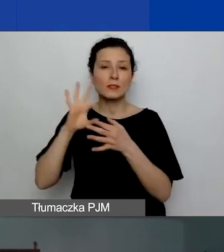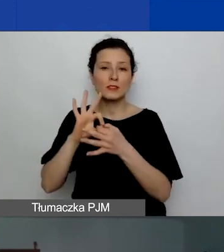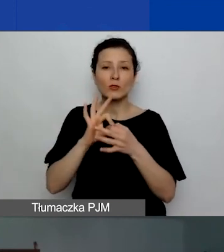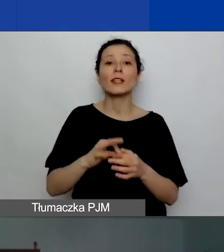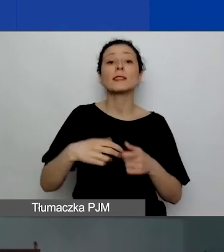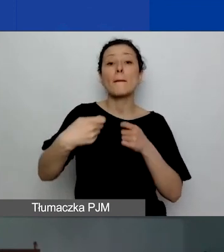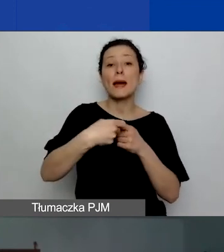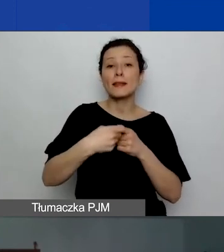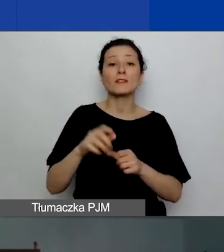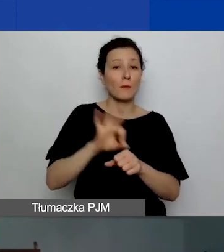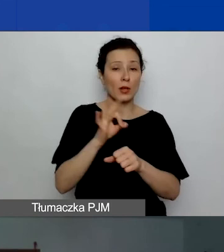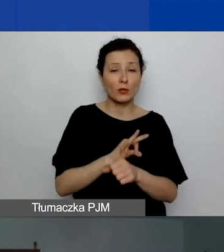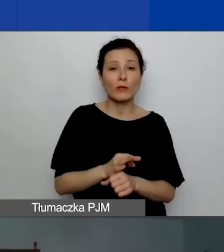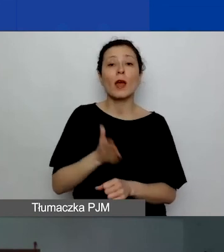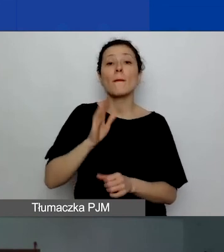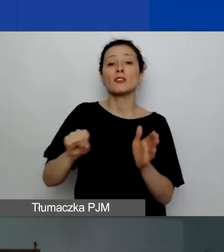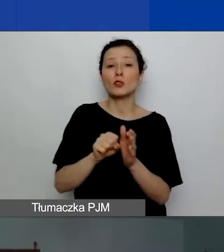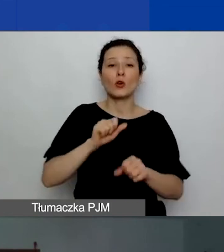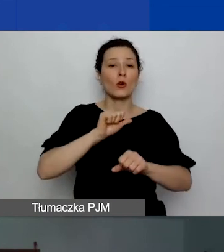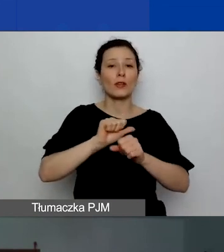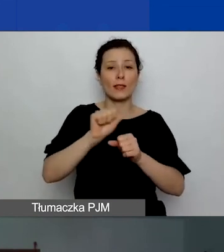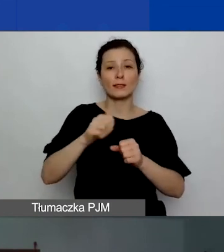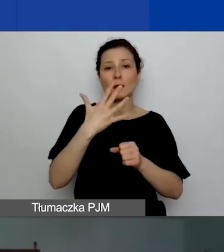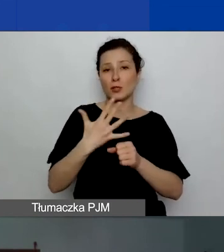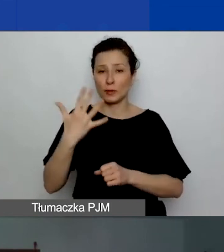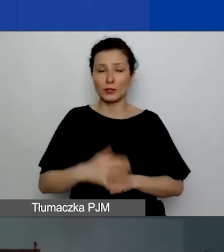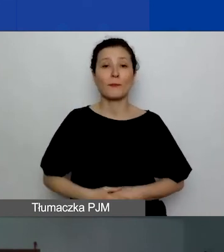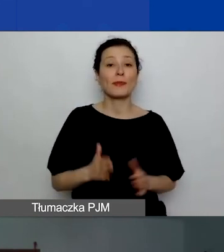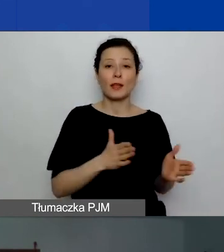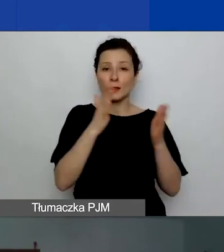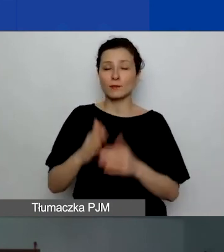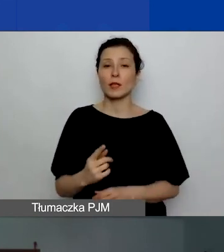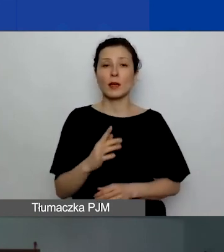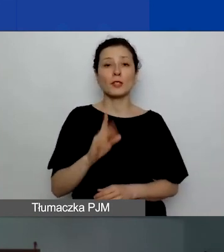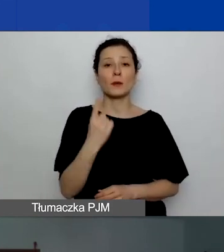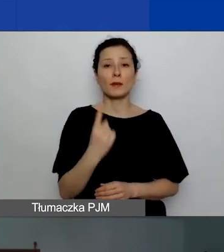potrwa do 11.55. Następnie będzie pierwsza sesja pytań i odpowiedzi.